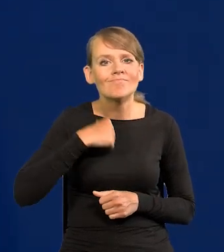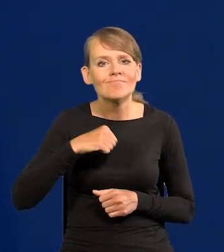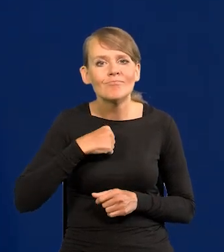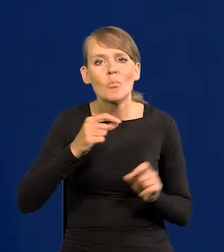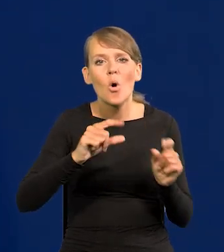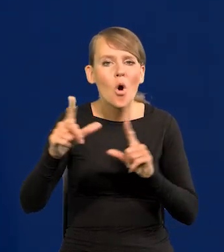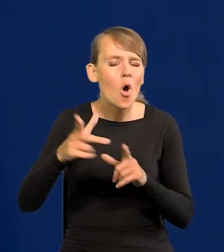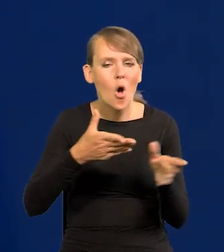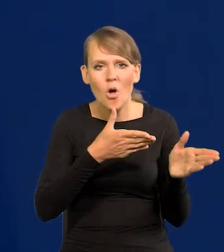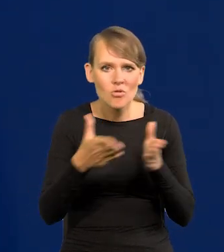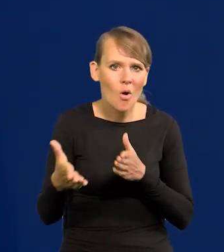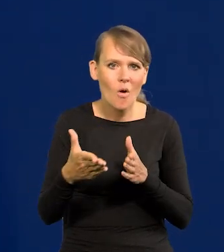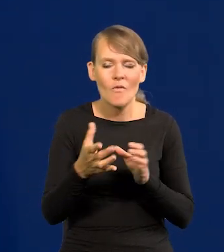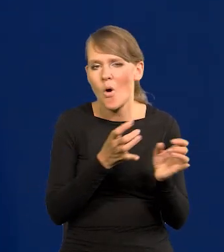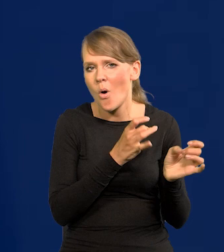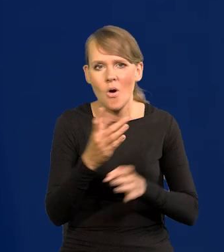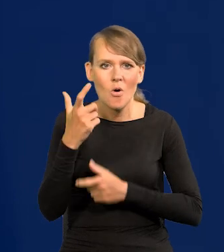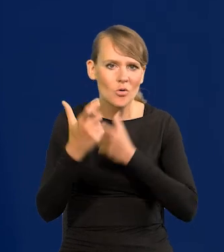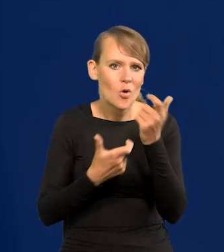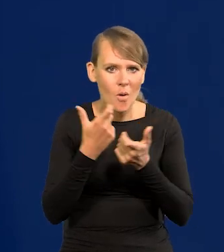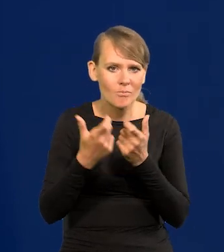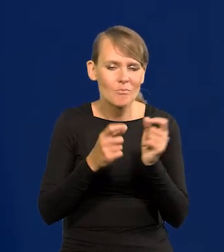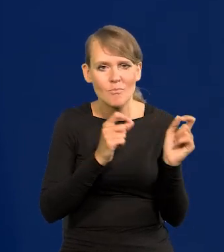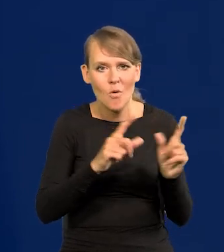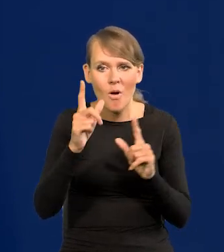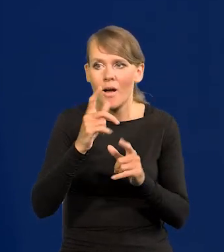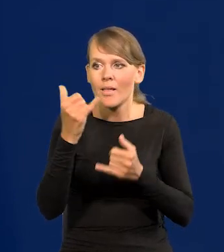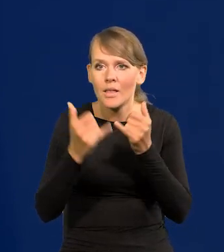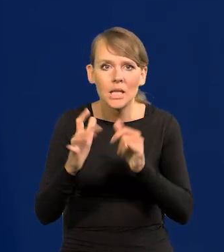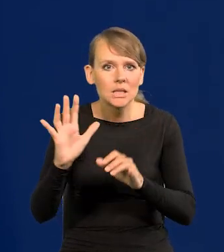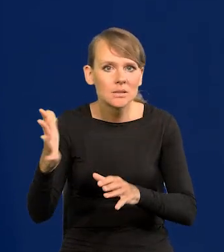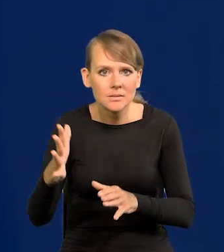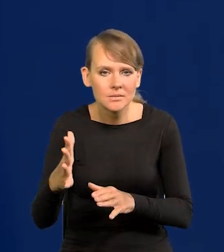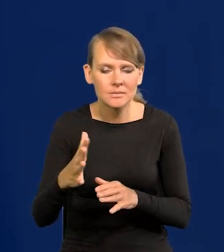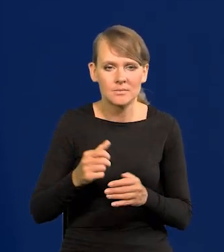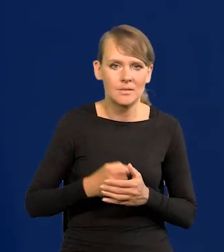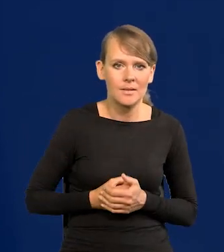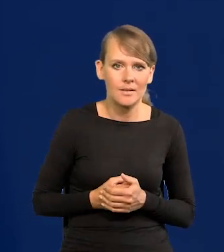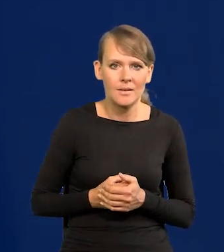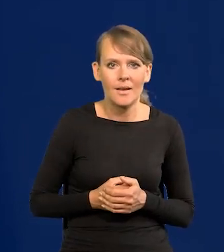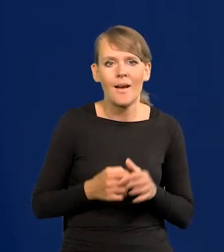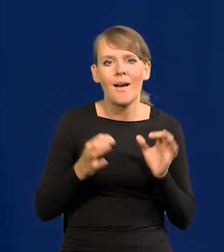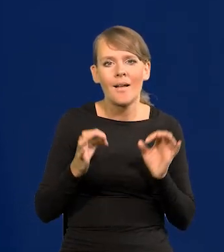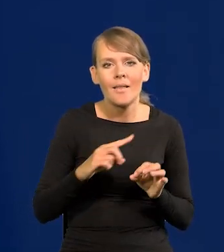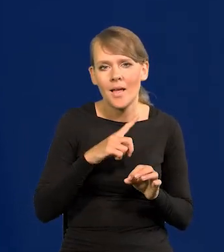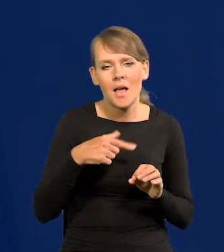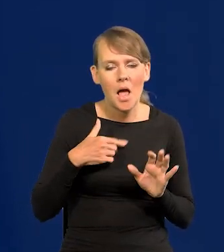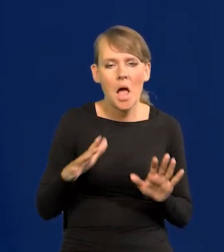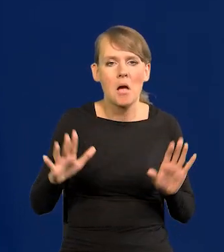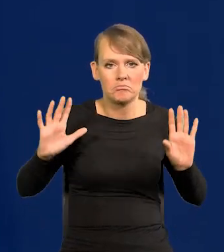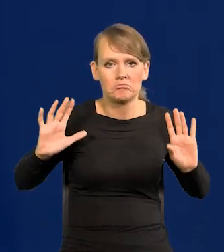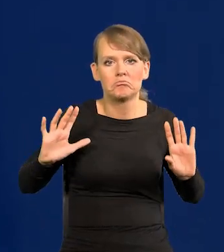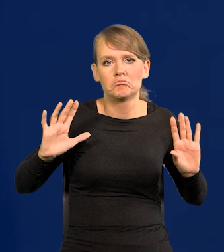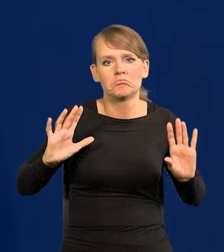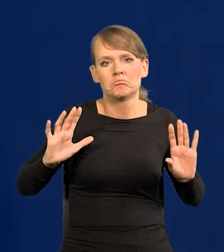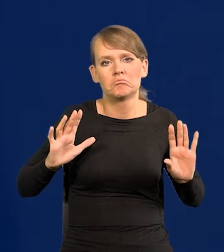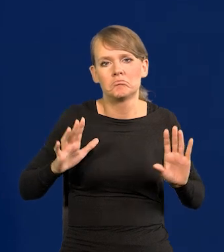Byliśmy gotowi, żeby natychmiast zrobić podwyżkę, jakby coś się działo niepokojącego z inflacją. Teraz odkładamy na bok tę broń.